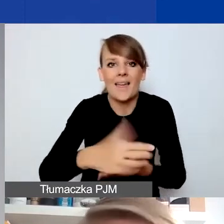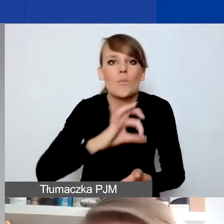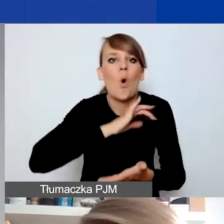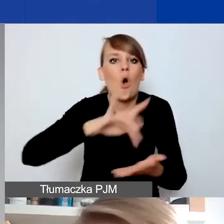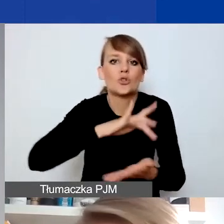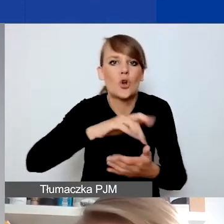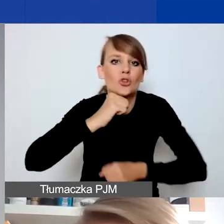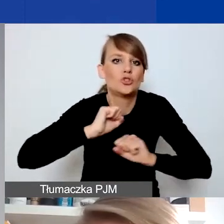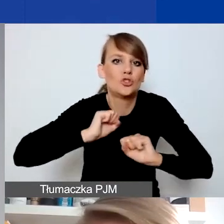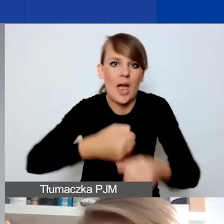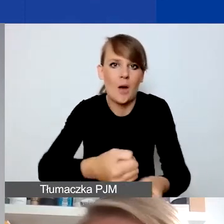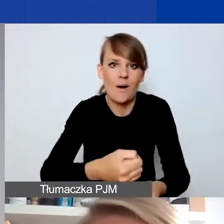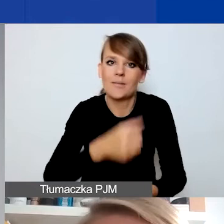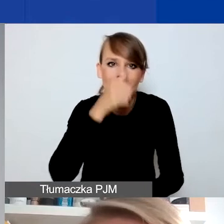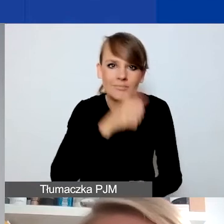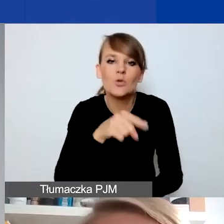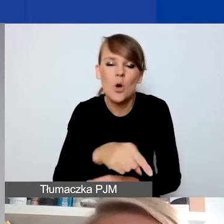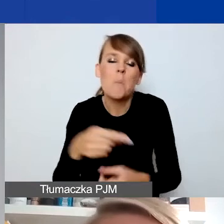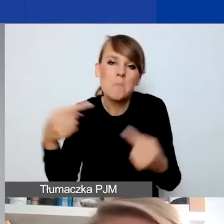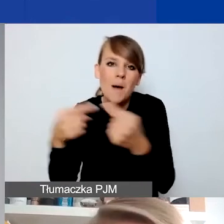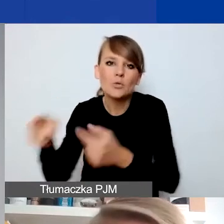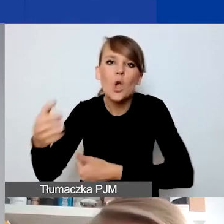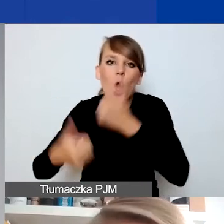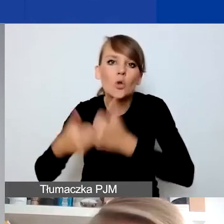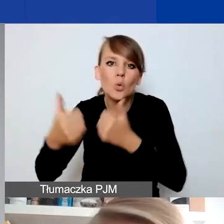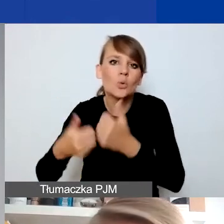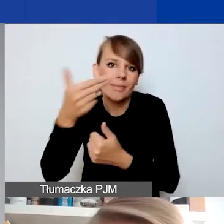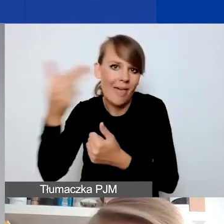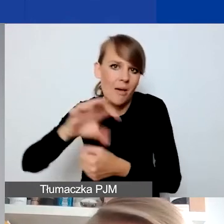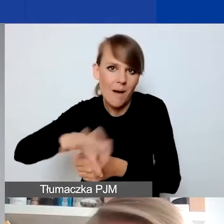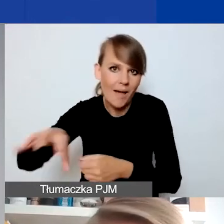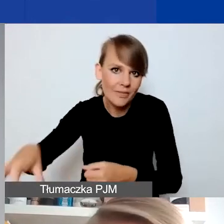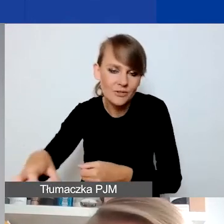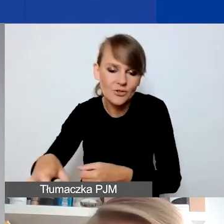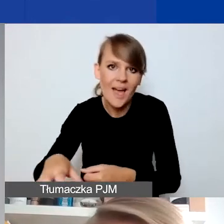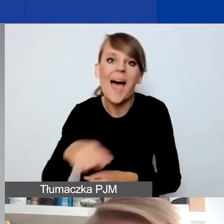To może być pomysł na konkurs tematyczny. Tutaj musielibyście się ewentualnie zastanowić,